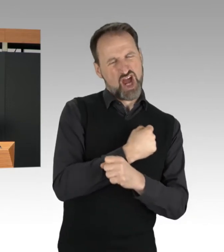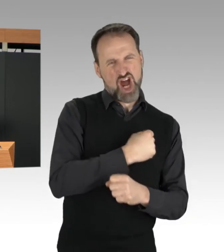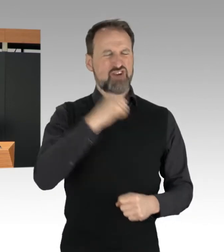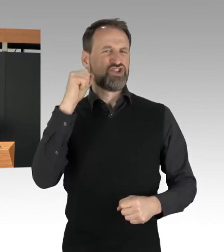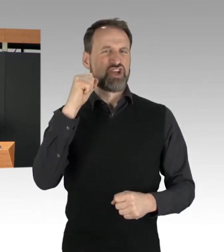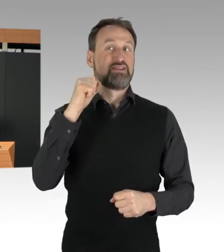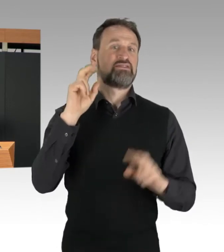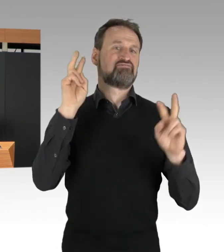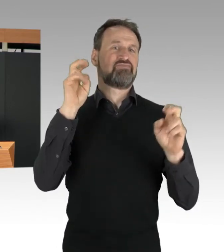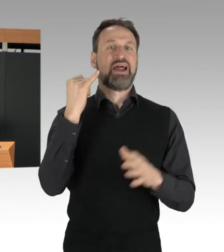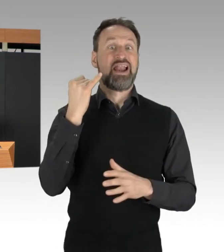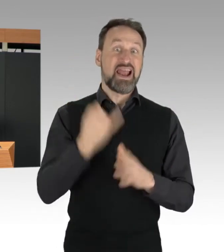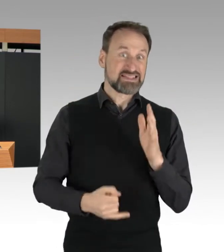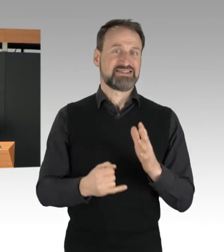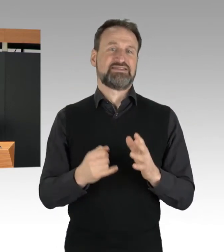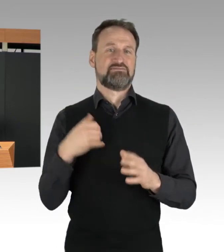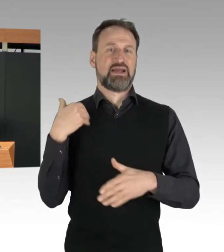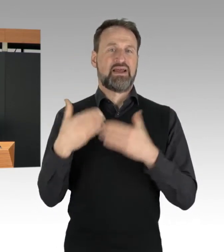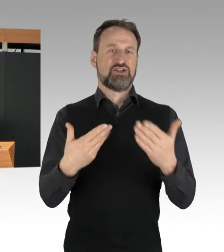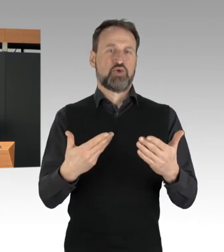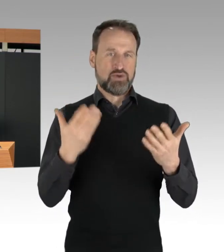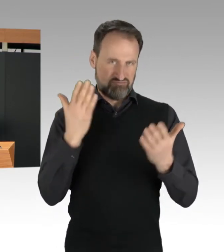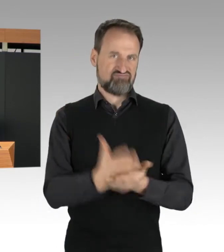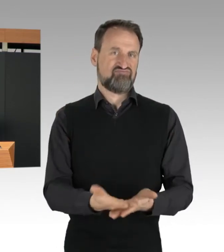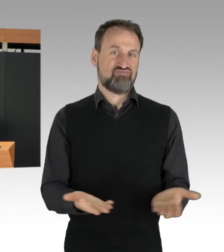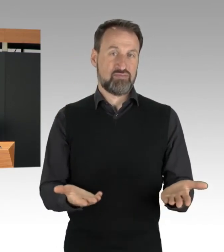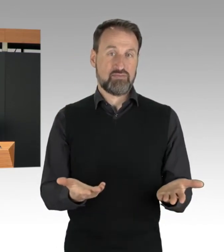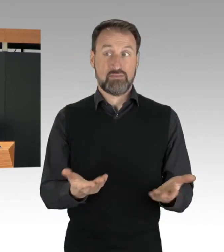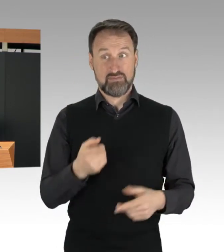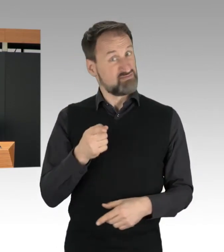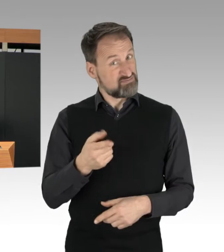kleben sich mit den Händen auf die Fahrbahn fest.